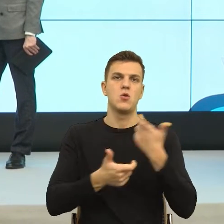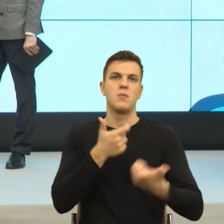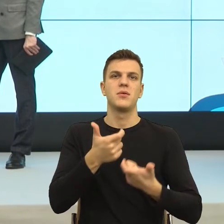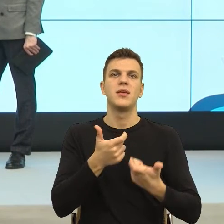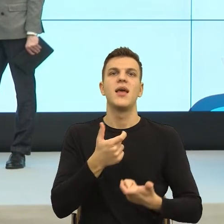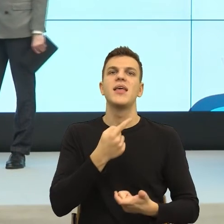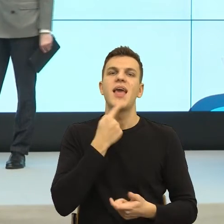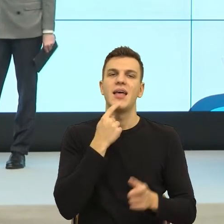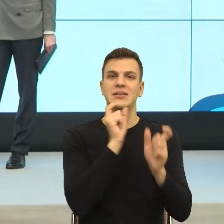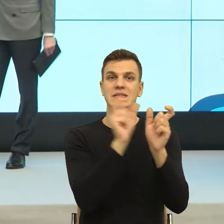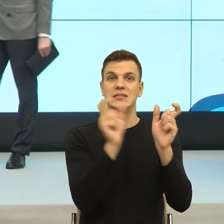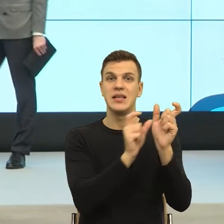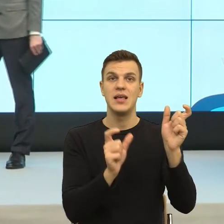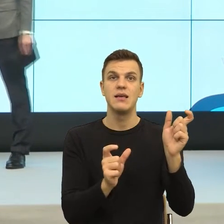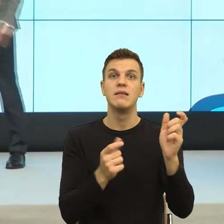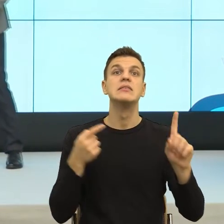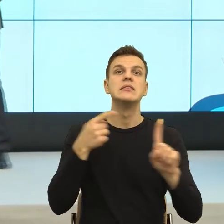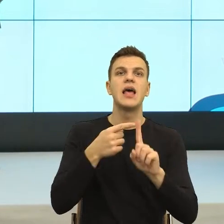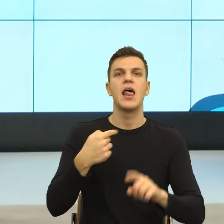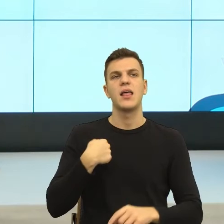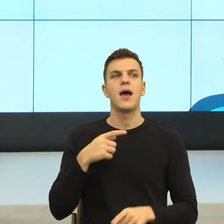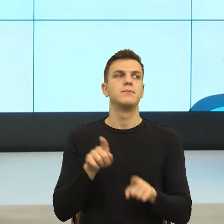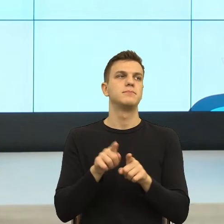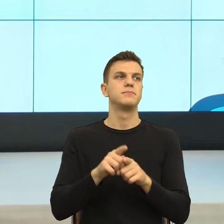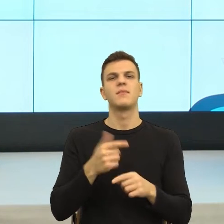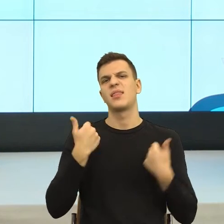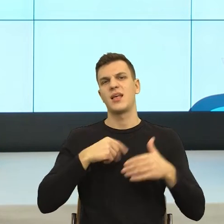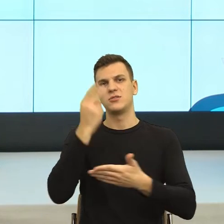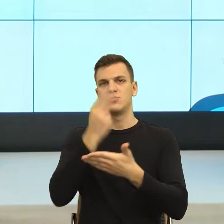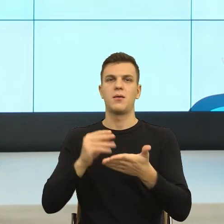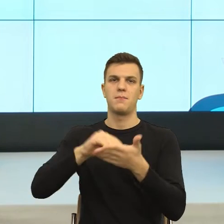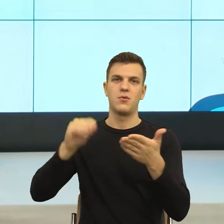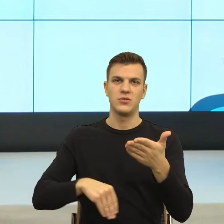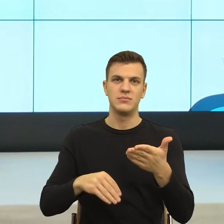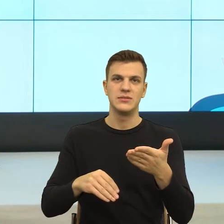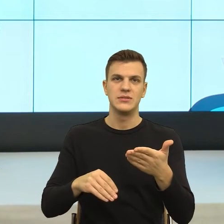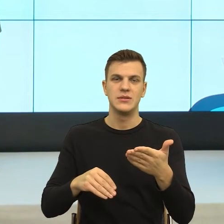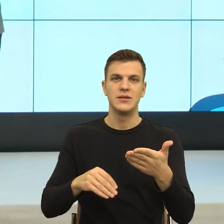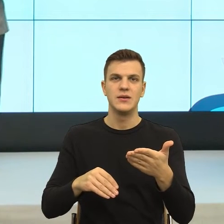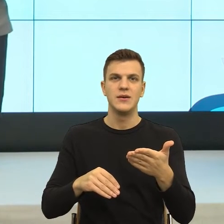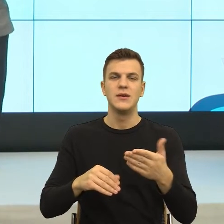Bardzo interesujące i obrazowe jest myślenie o języku w kategorii